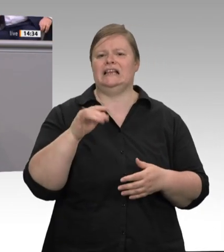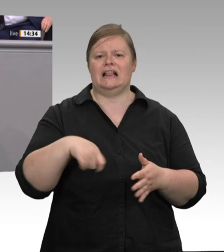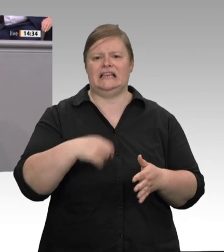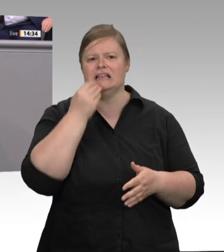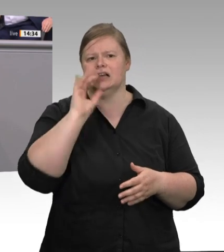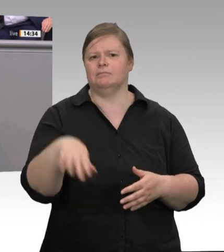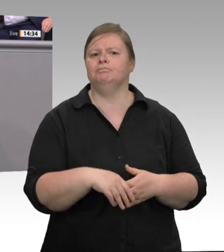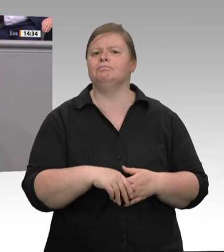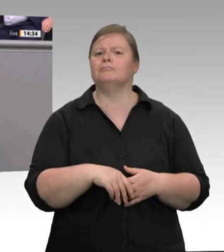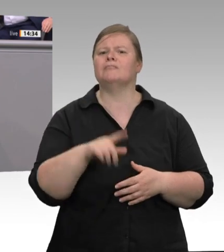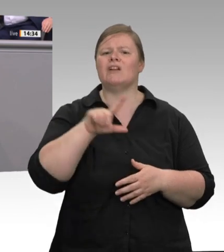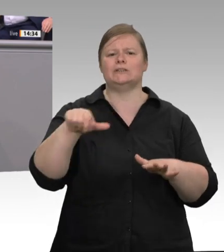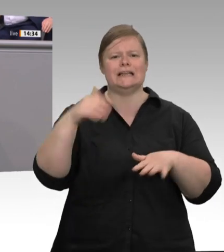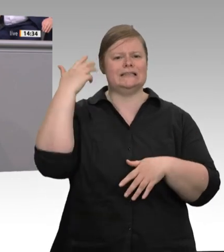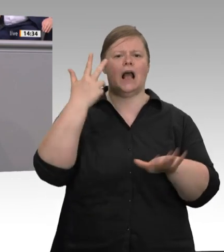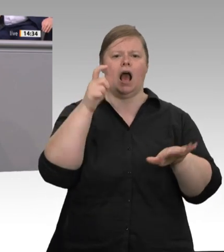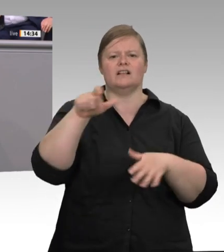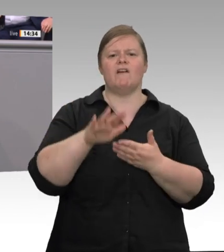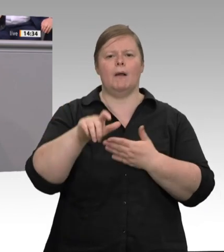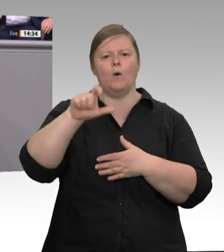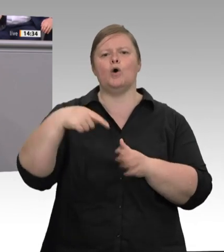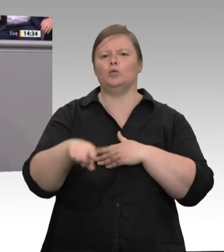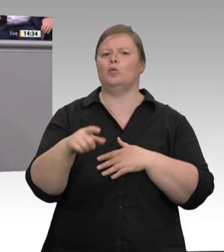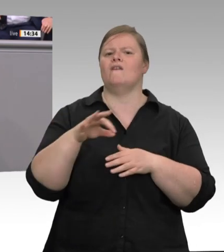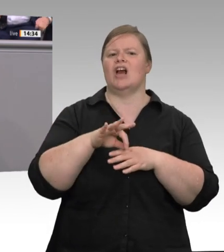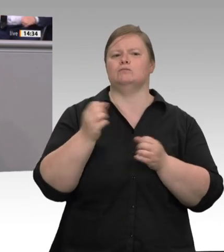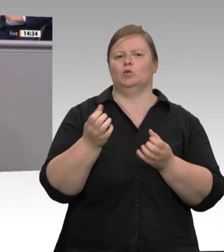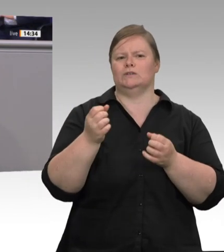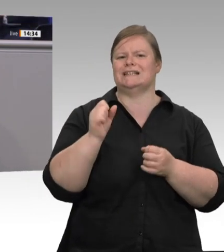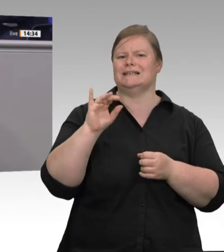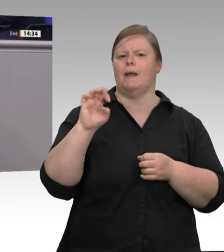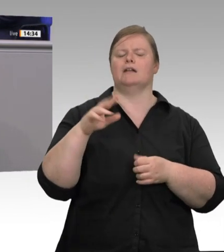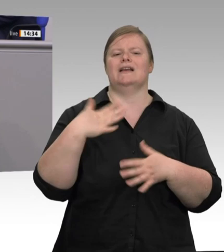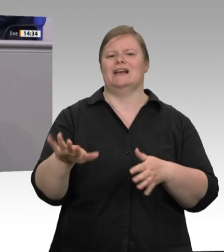„Wir müssen jetzt schnell handeln“. Wir müssen europäisch handeln, damit die